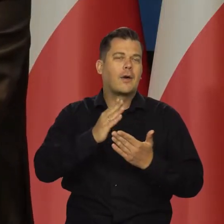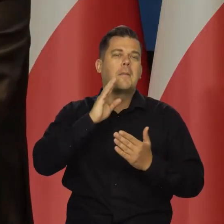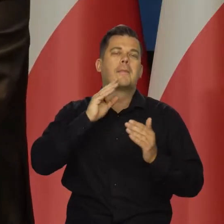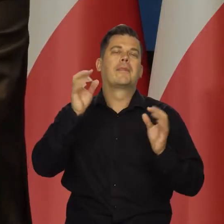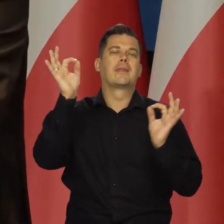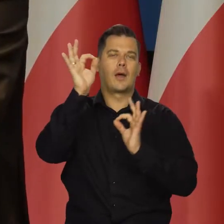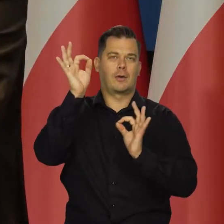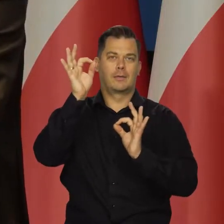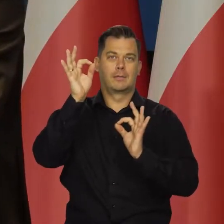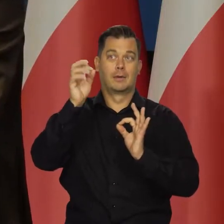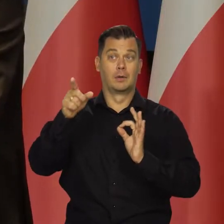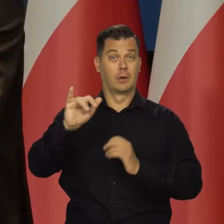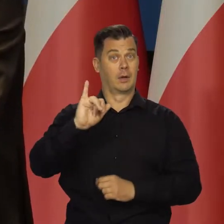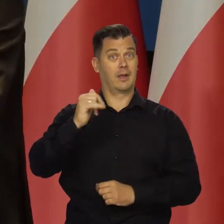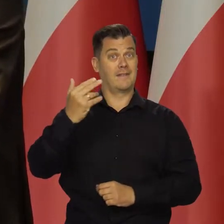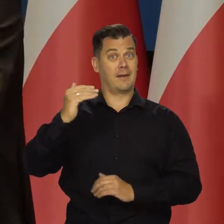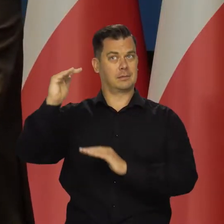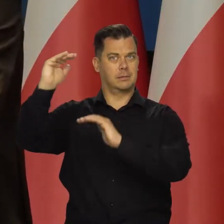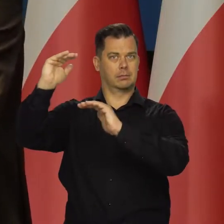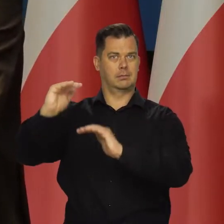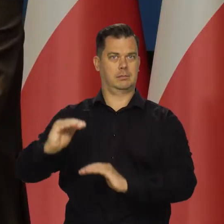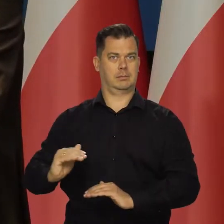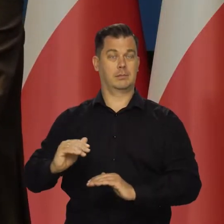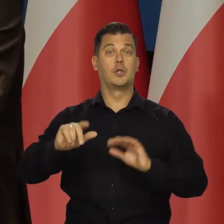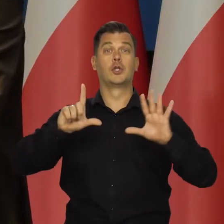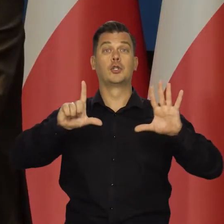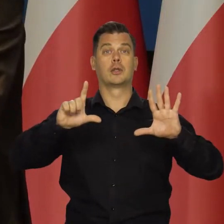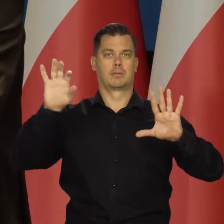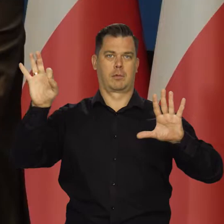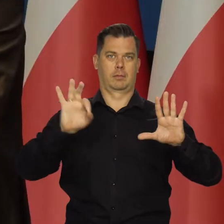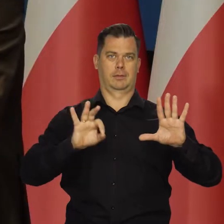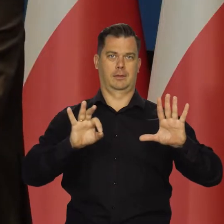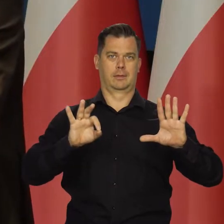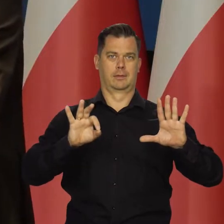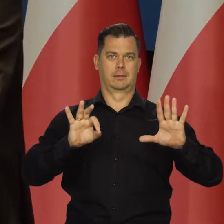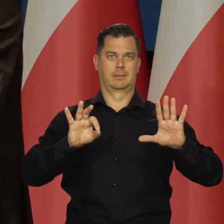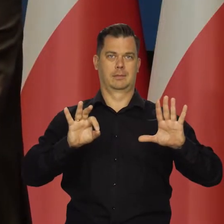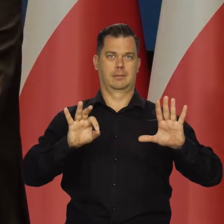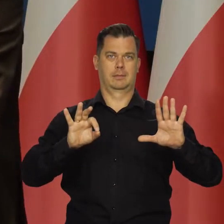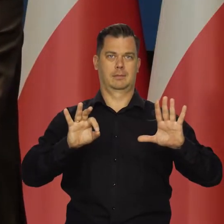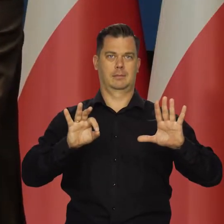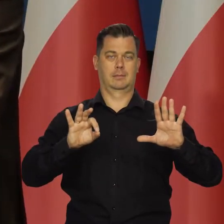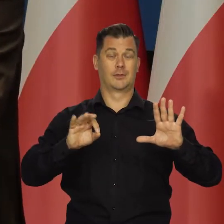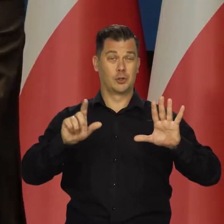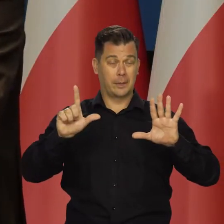Jeszcze raz powtórzę, to inflacja byłaby niższa o siedem procent. Siedem punktów procentowych.